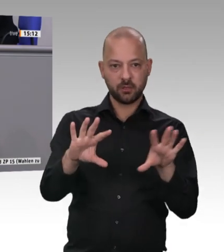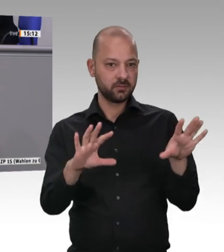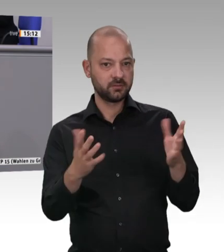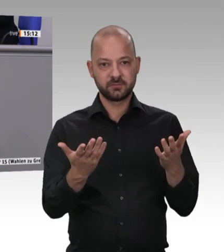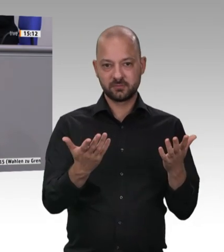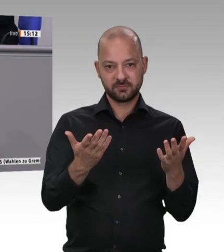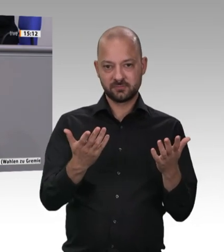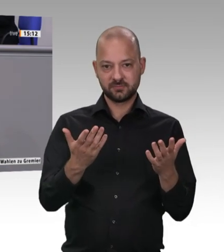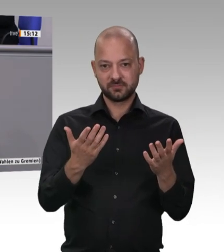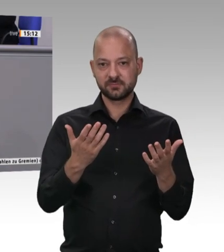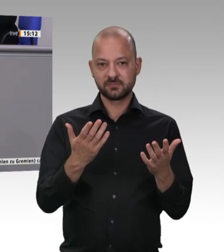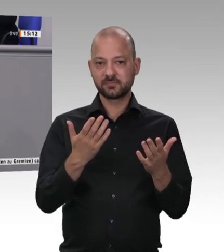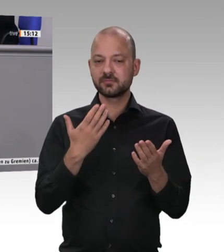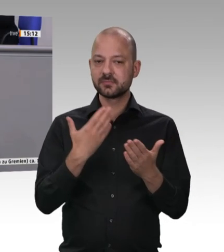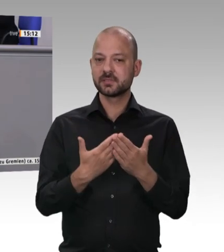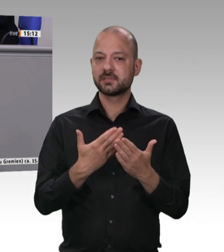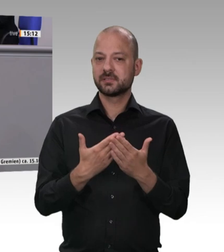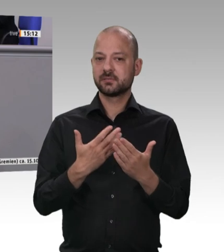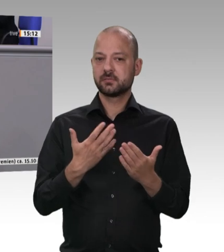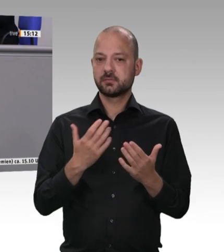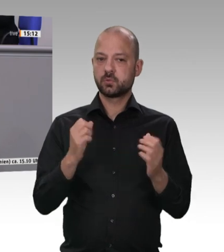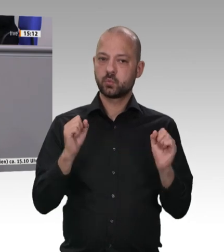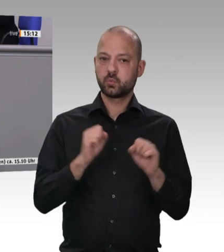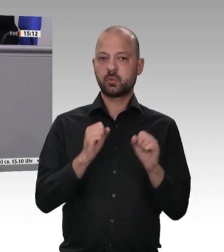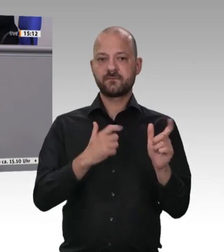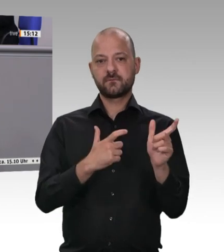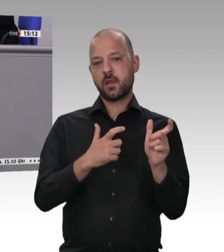Land nachdrücklich und ausdrücklich verbietet. Dem